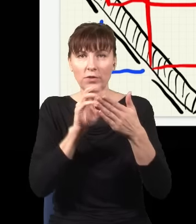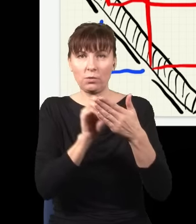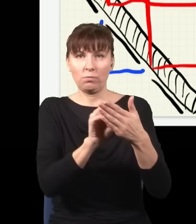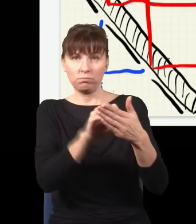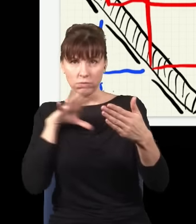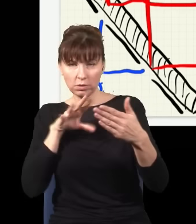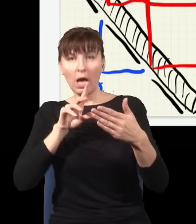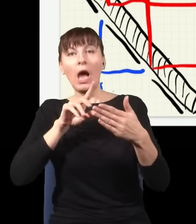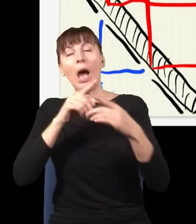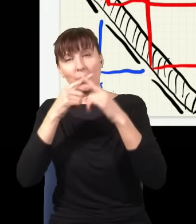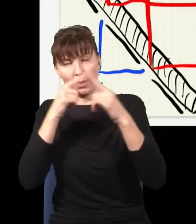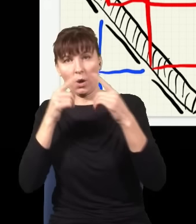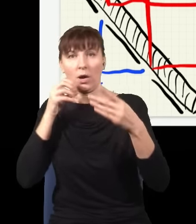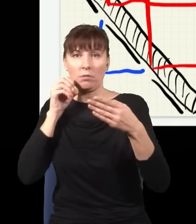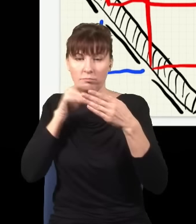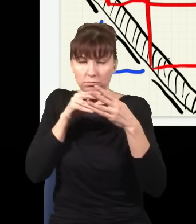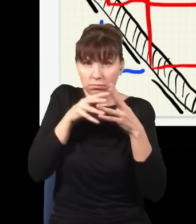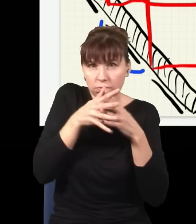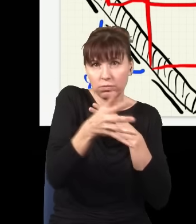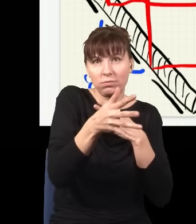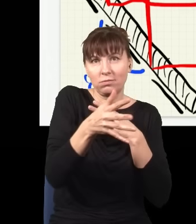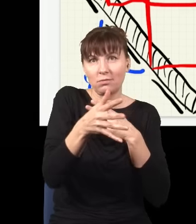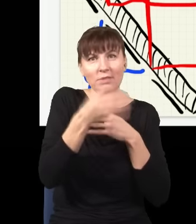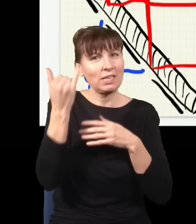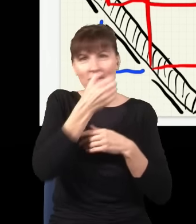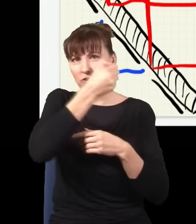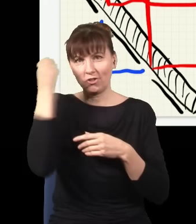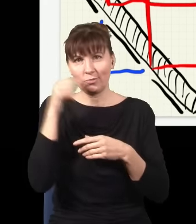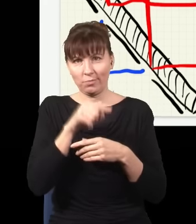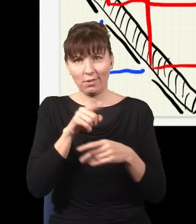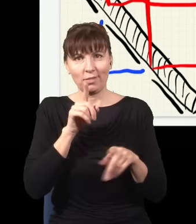Każda szyba trochę światła przepuszcza, a trochę odbija, jak się patrzy w szybę, to widać czasem swoje odbicie,